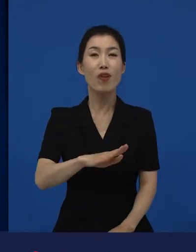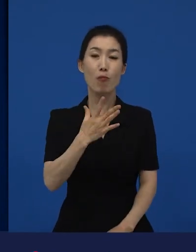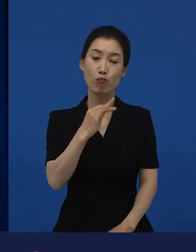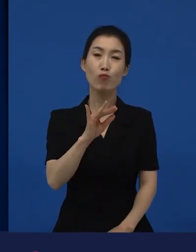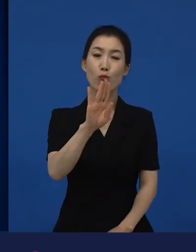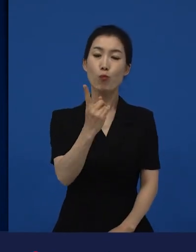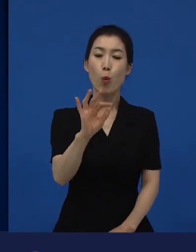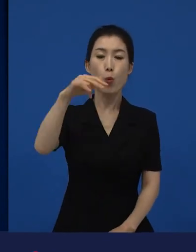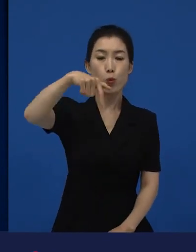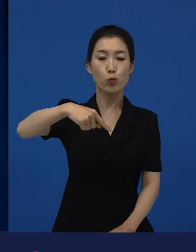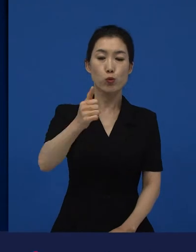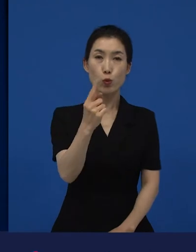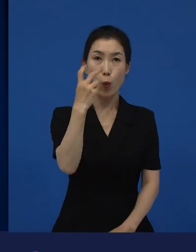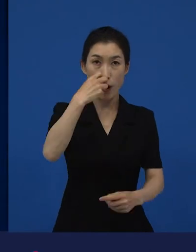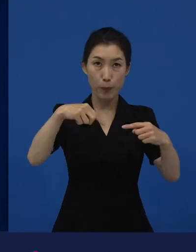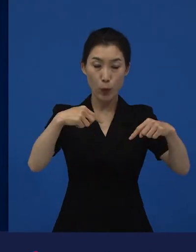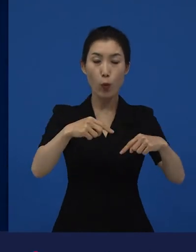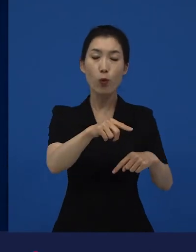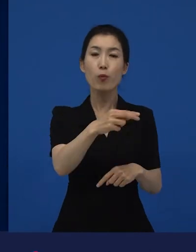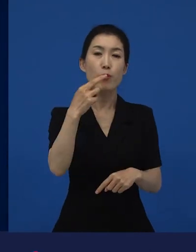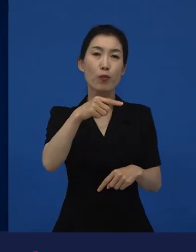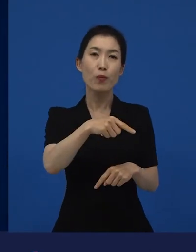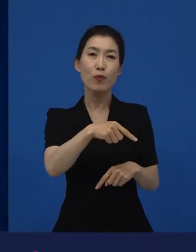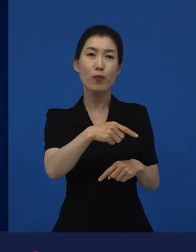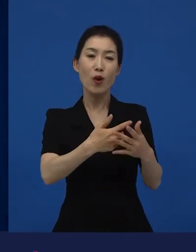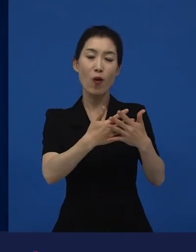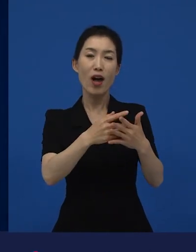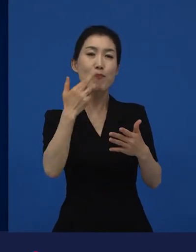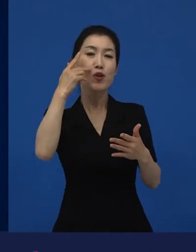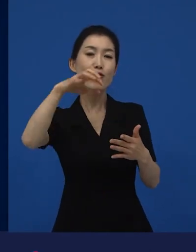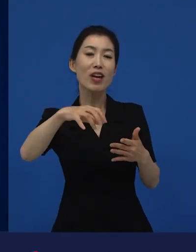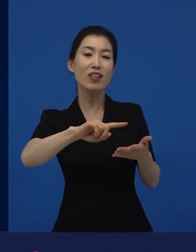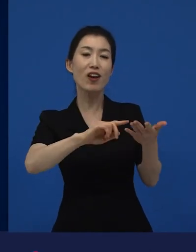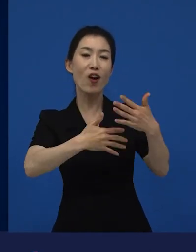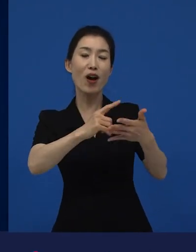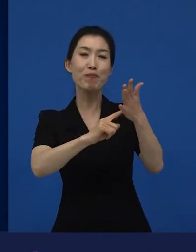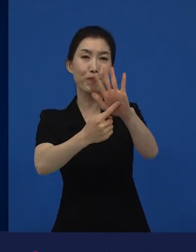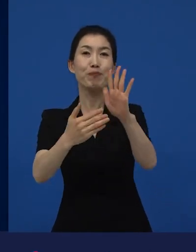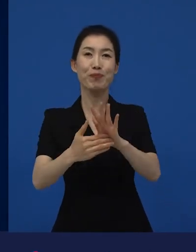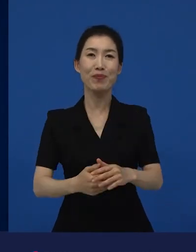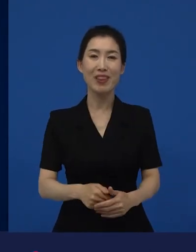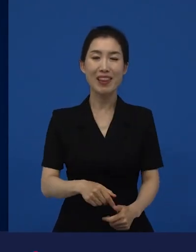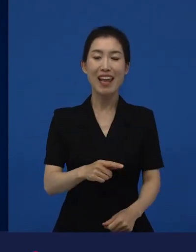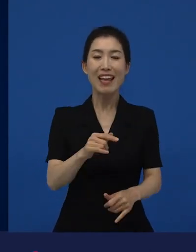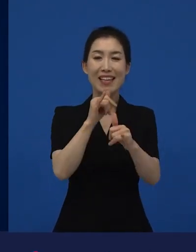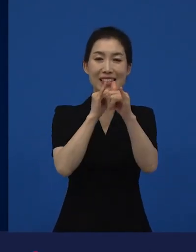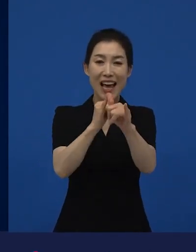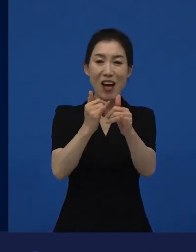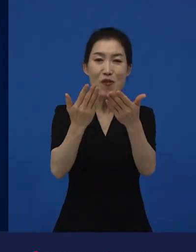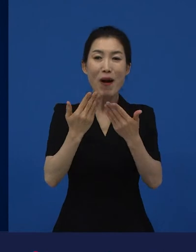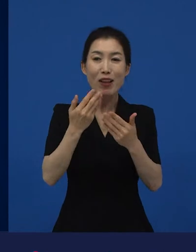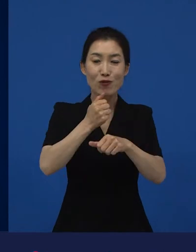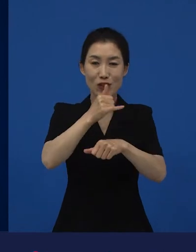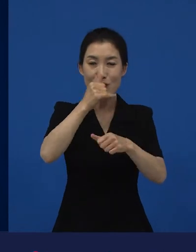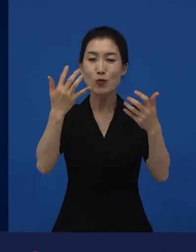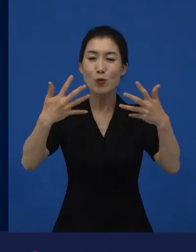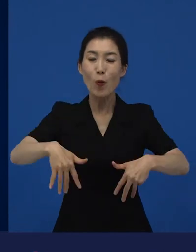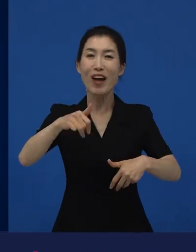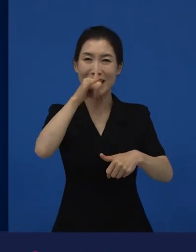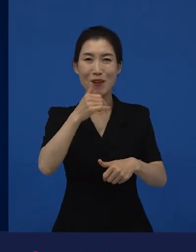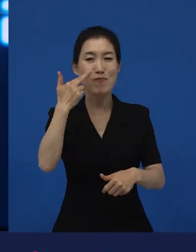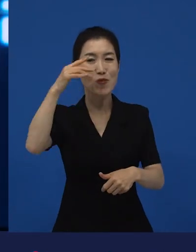정식으로 개봉하면 아카데미에 그 상을 받을 수 있는 자격이 주어지게 되는데요.